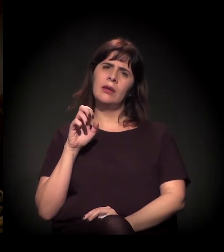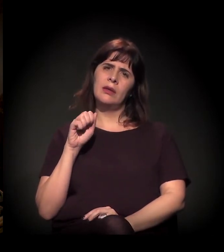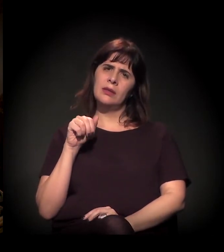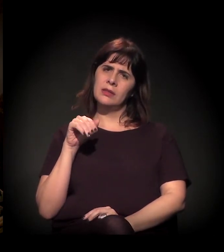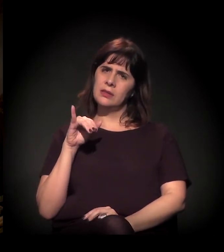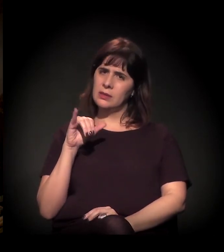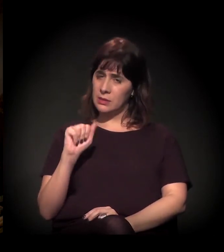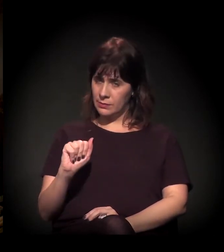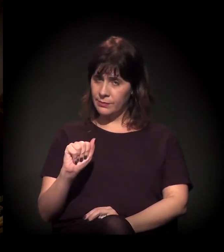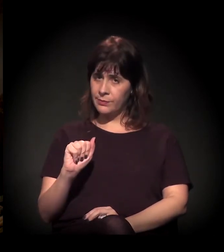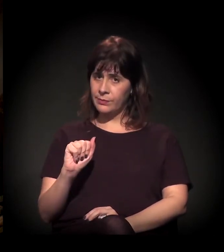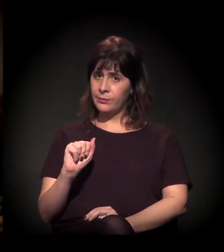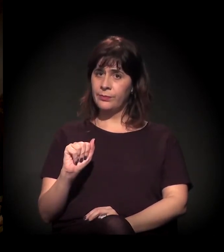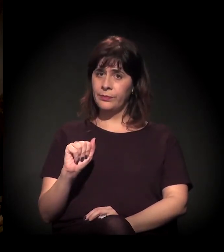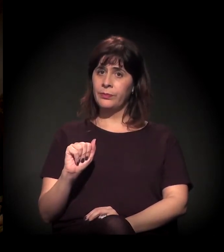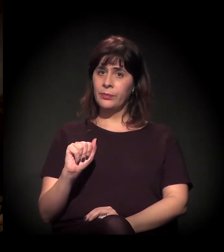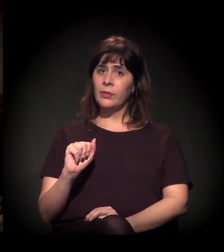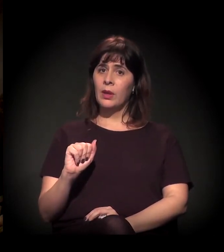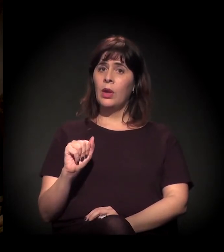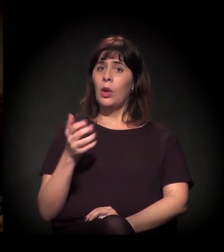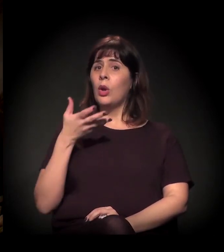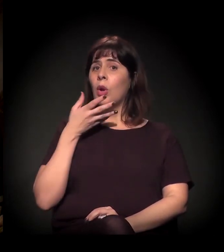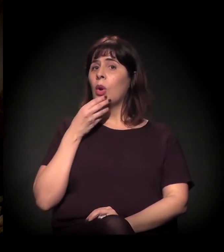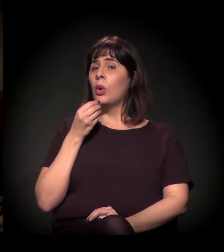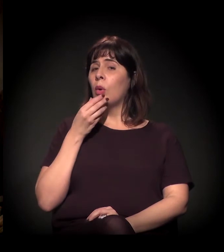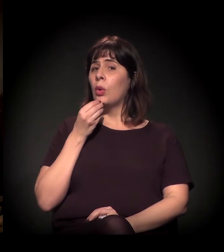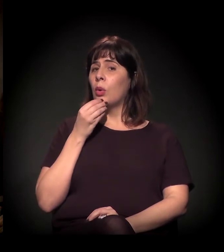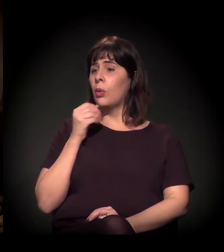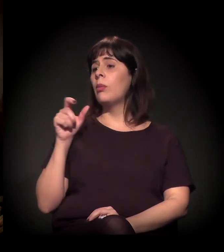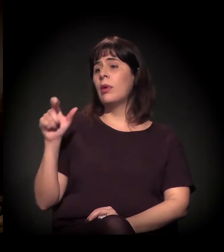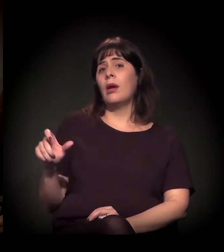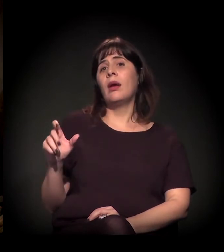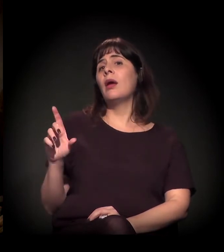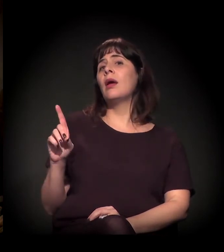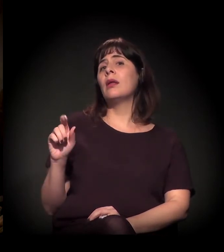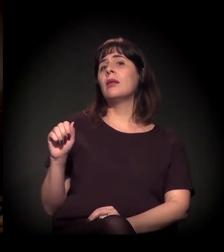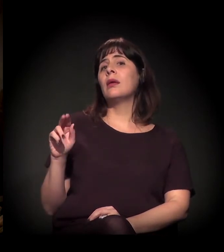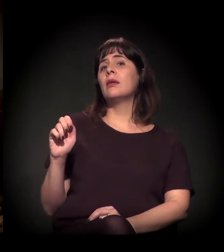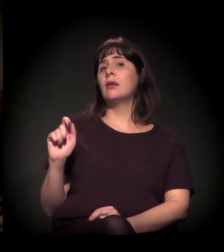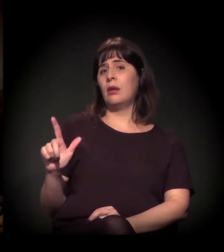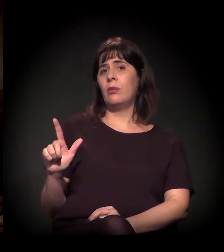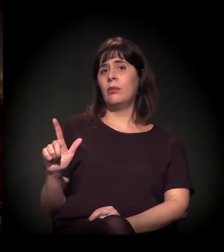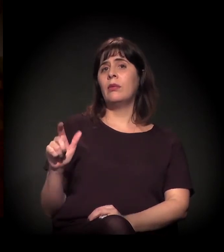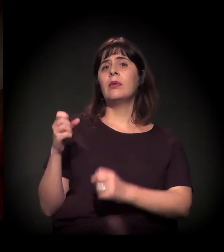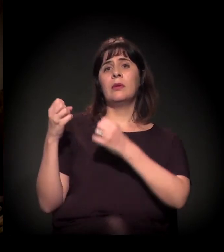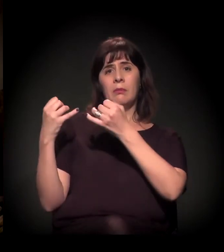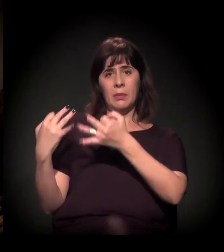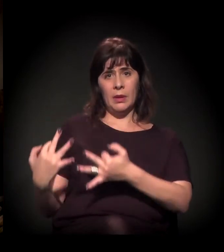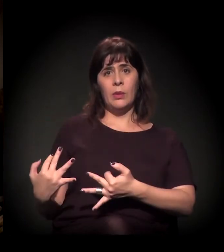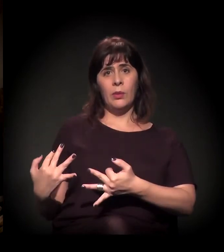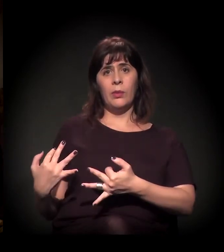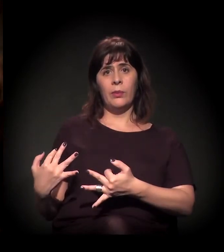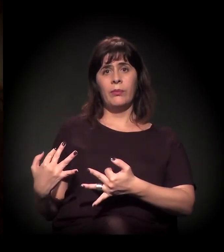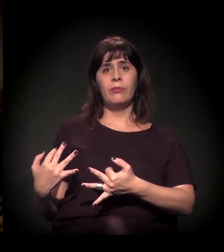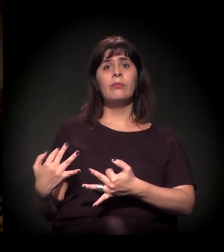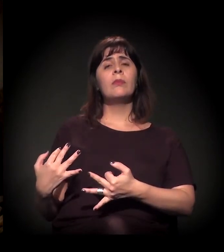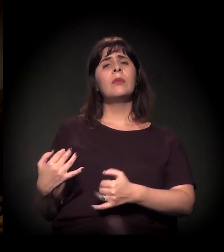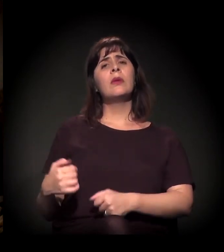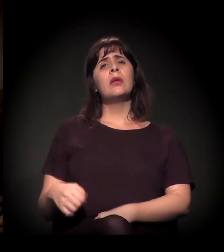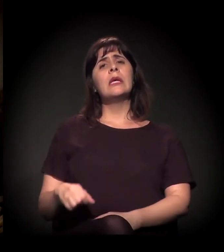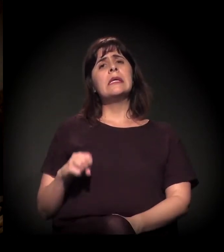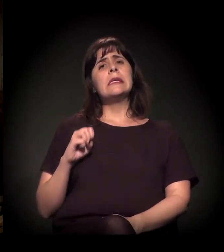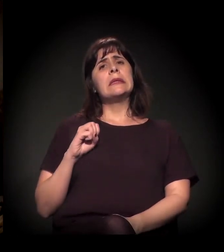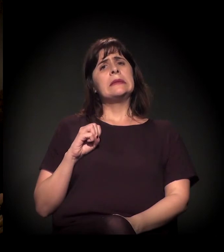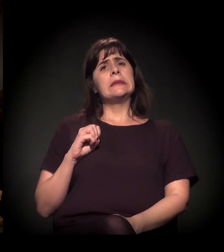O Daniel falou algo também sobre quando o gestor se sente respaldado,